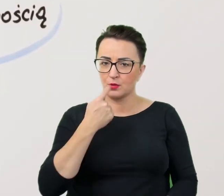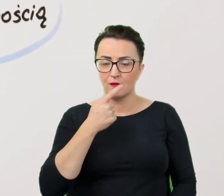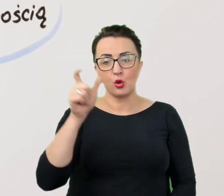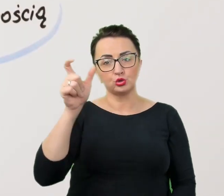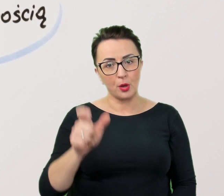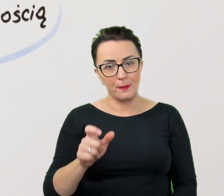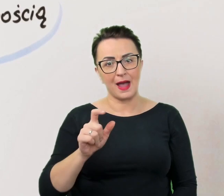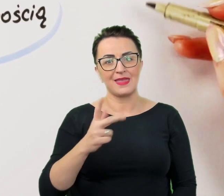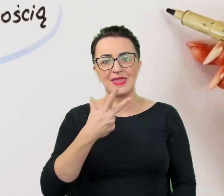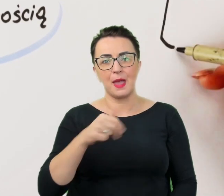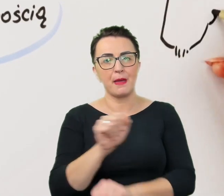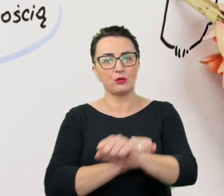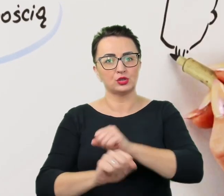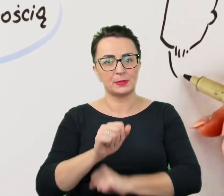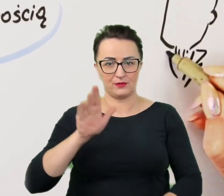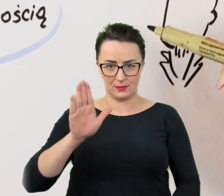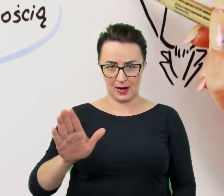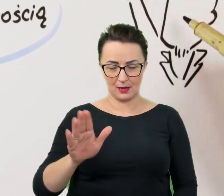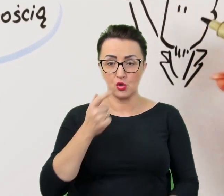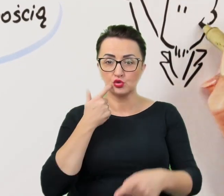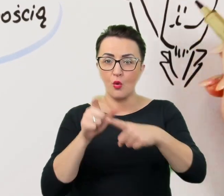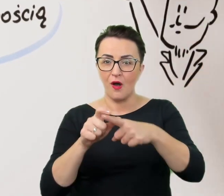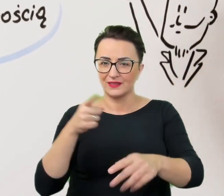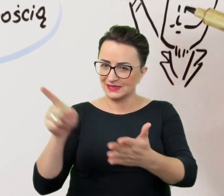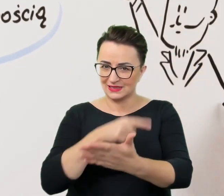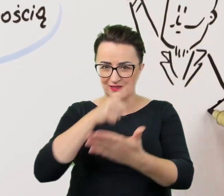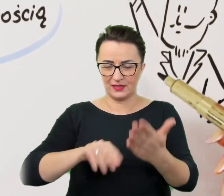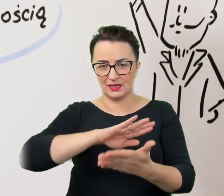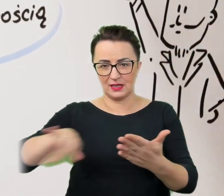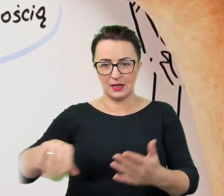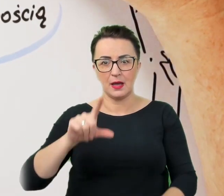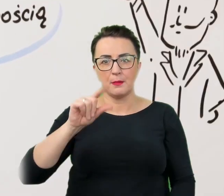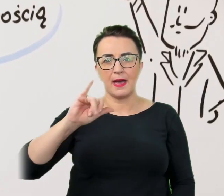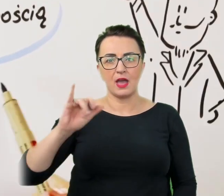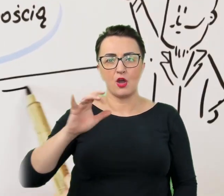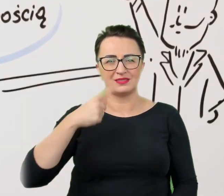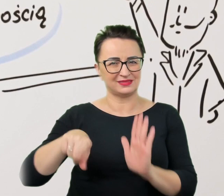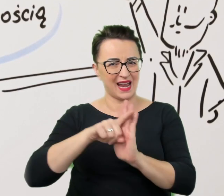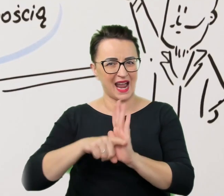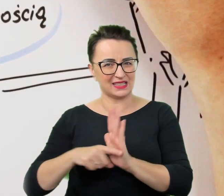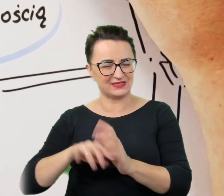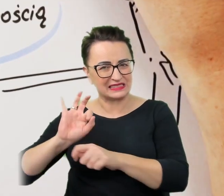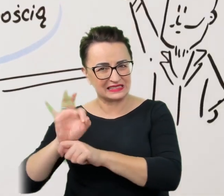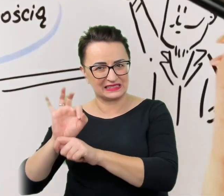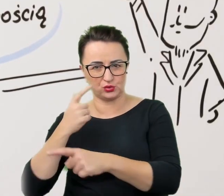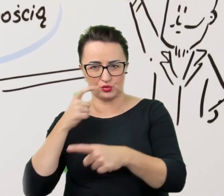Ze słownika trzeba wykreślić wszelkiego rodzaju pejoratywne i krzywdzące określenia, w rodzaju "kaleka" czy "inwalida".